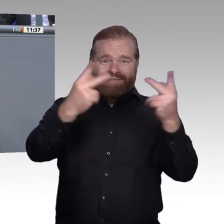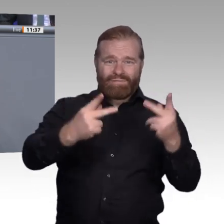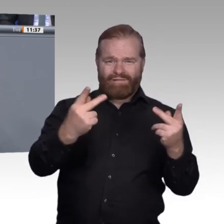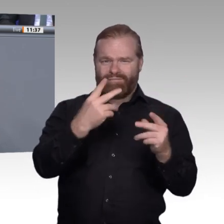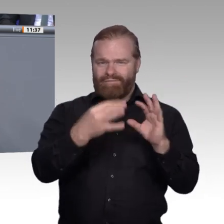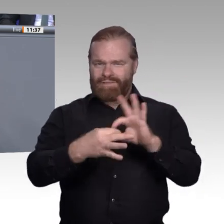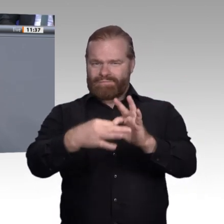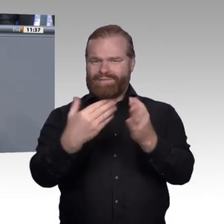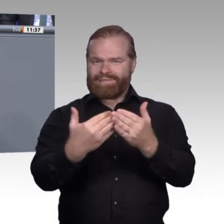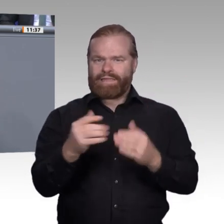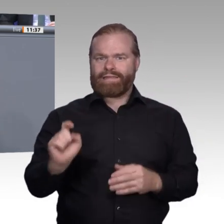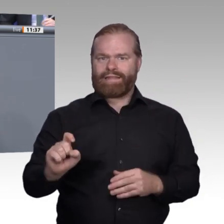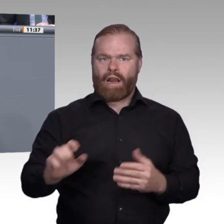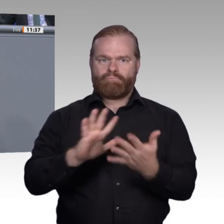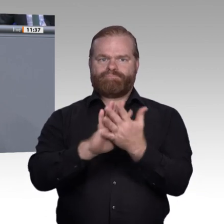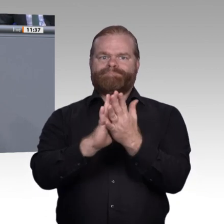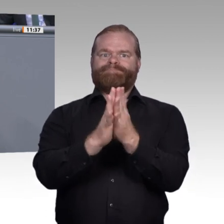umsetzen. Man nennt dies Reverse Mentoring. Dadurch wird